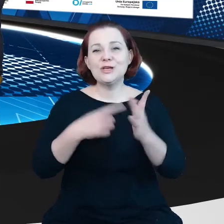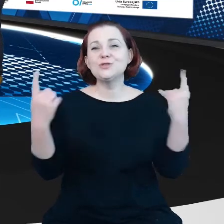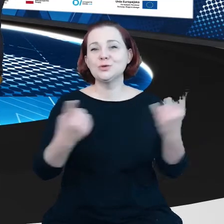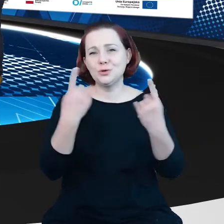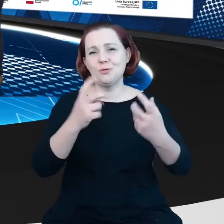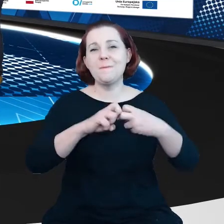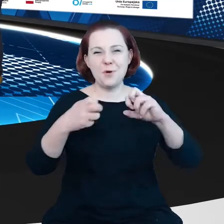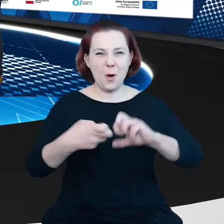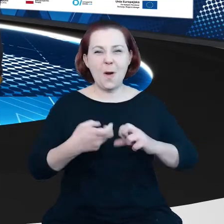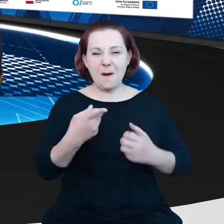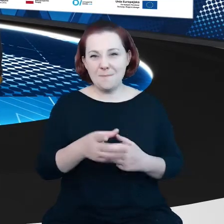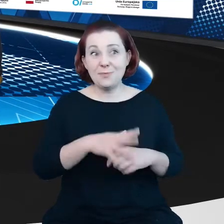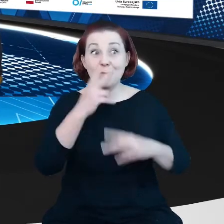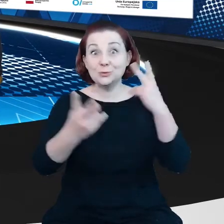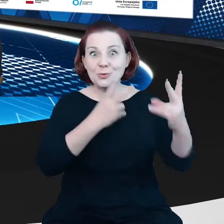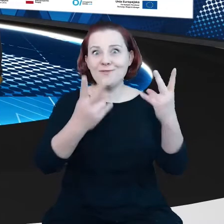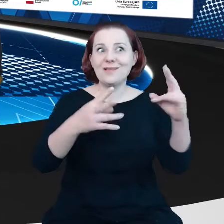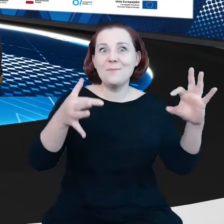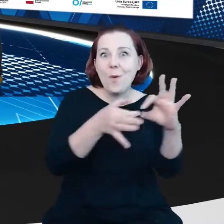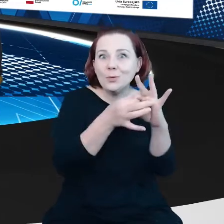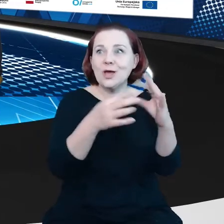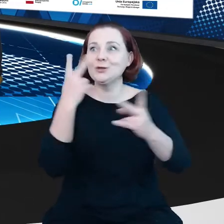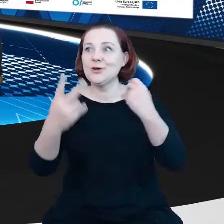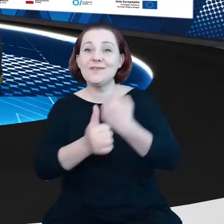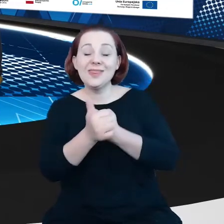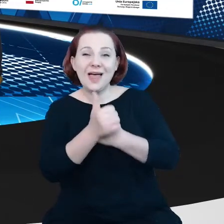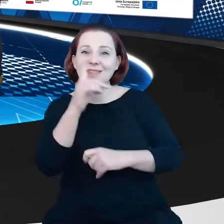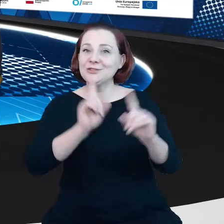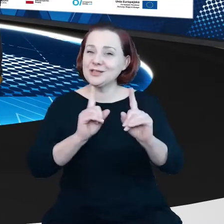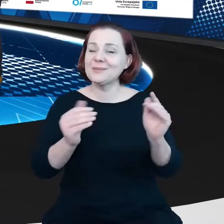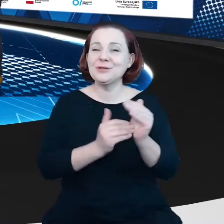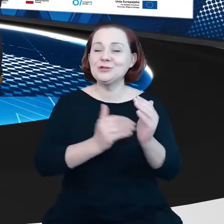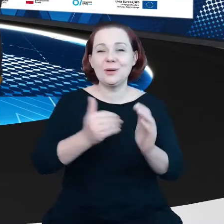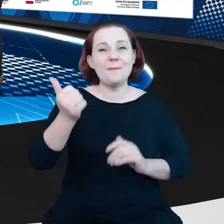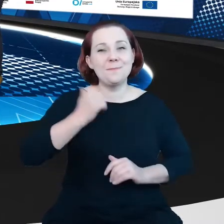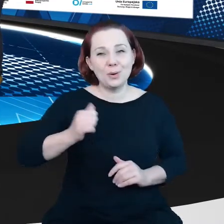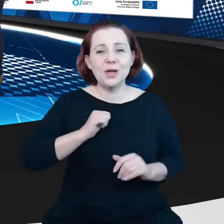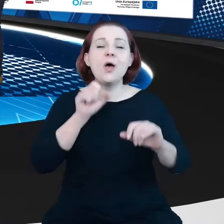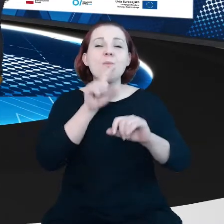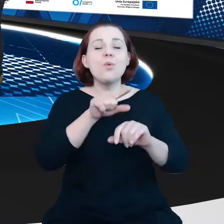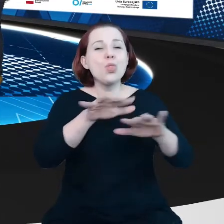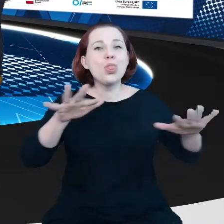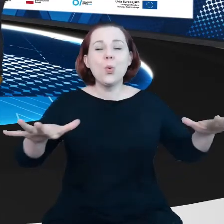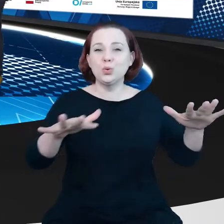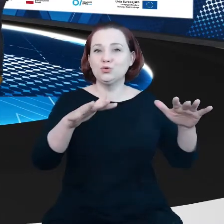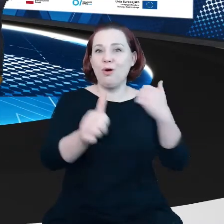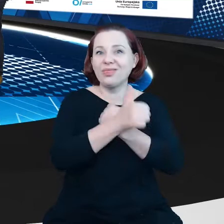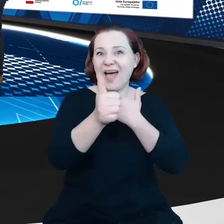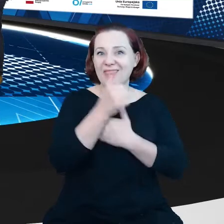W poszukiwaniu połączenie czasami trzeba poczekać. Jest dużo otwartych danych, coraz więcej, no, więc pewnie trzeba